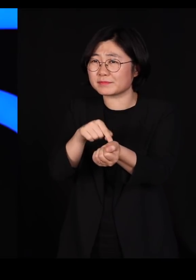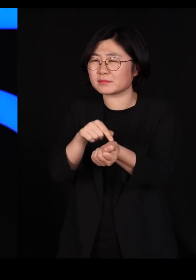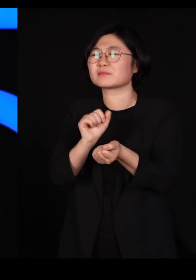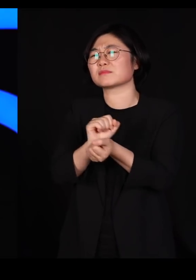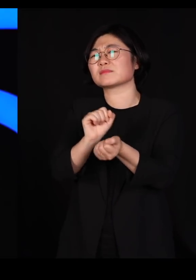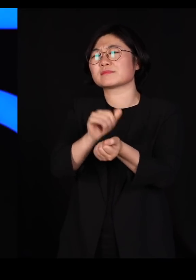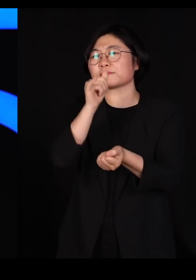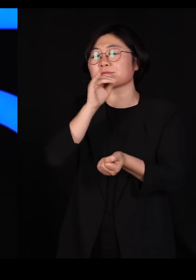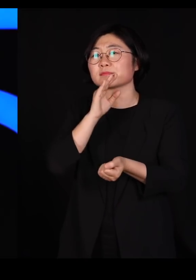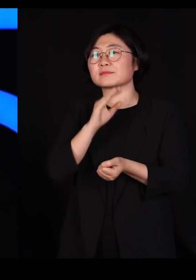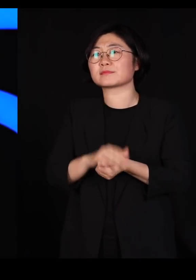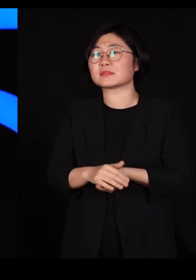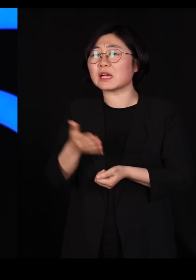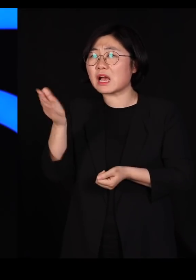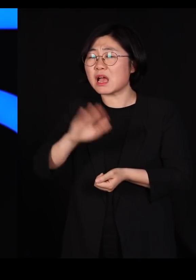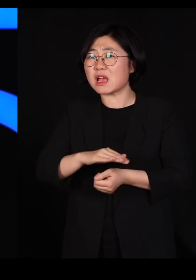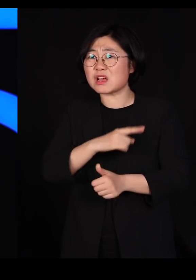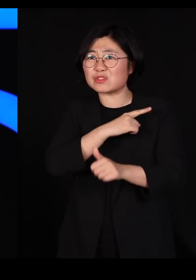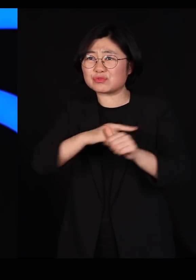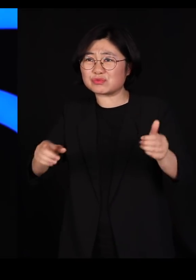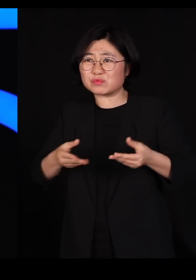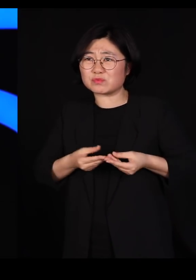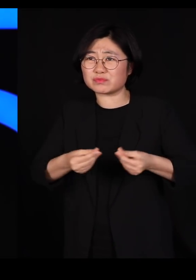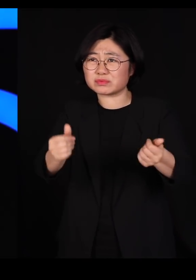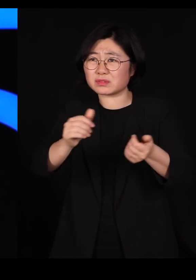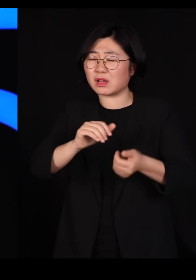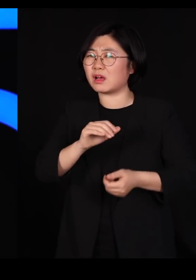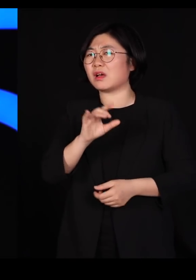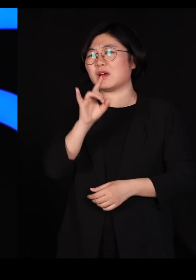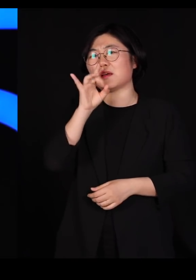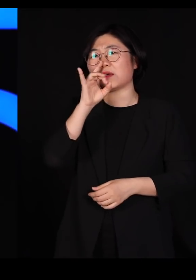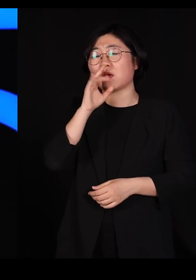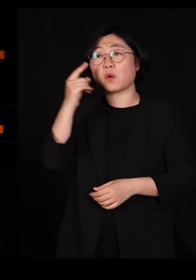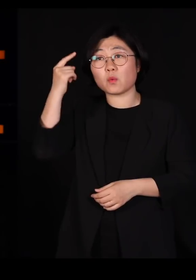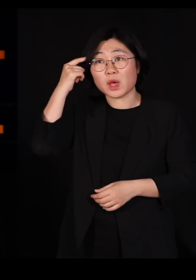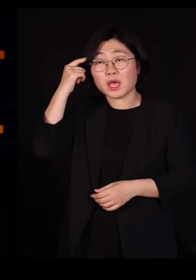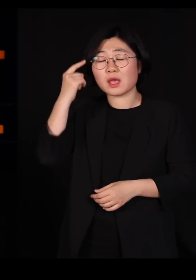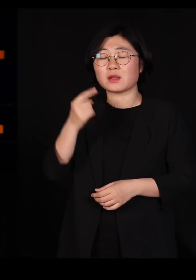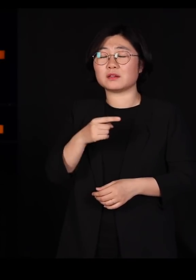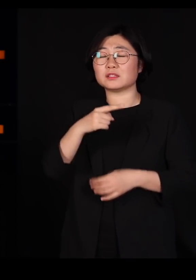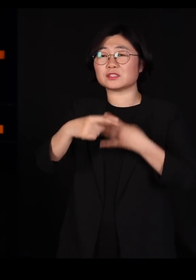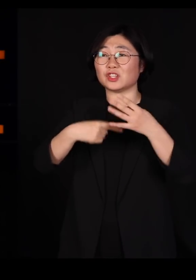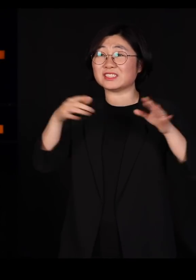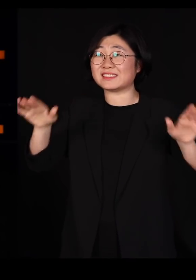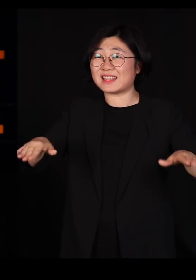하지만 몰살은 안 당합니다 왜냐하면 철새들은 다 유전적으로